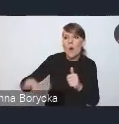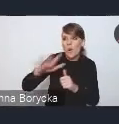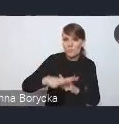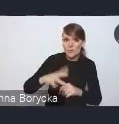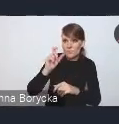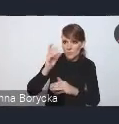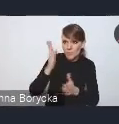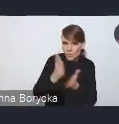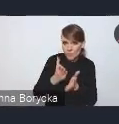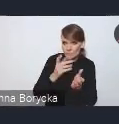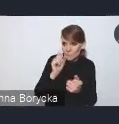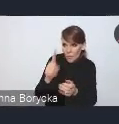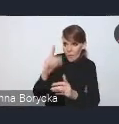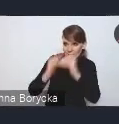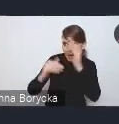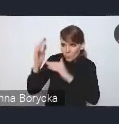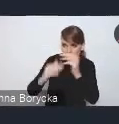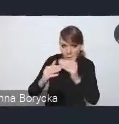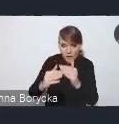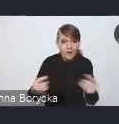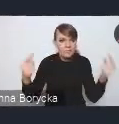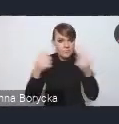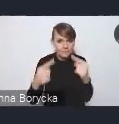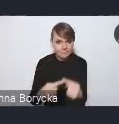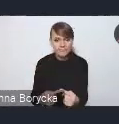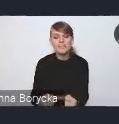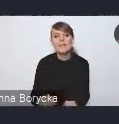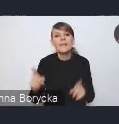wykorzystywanie też różnych możliwości rozwiązań fiskalnych